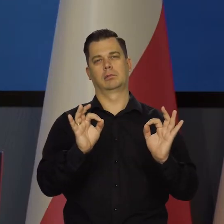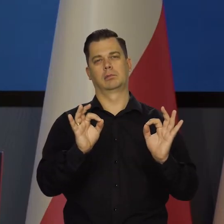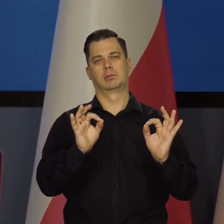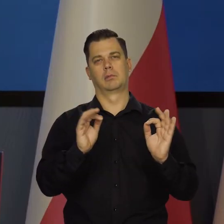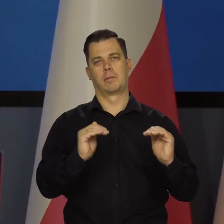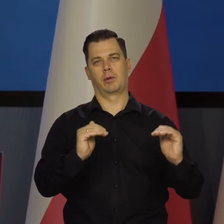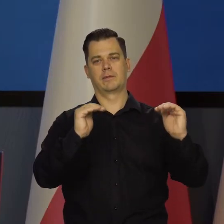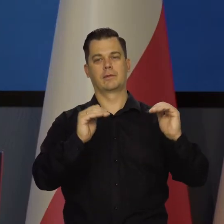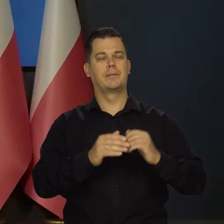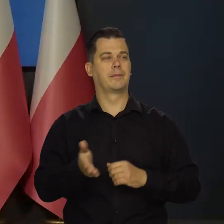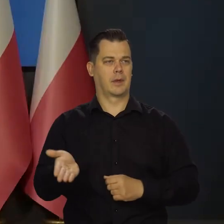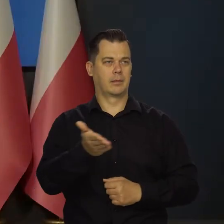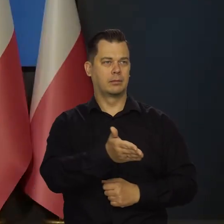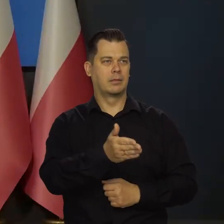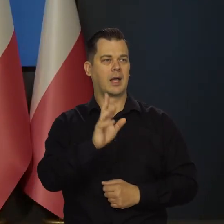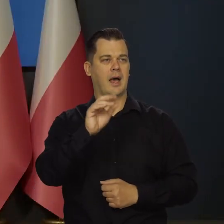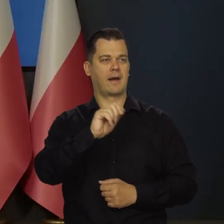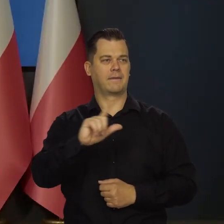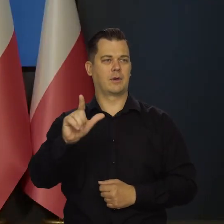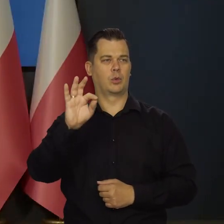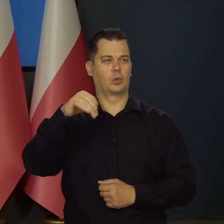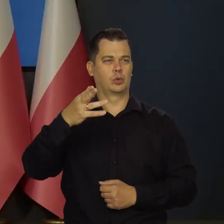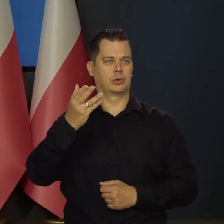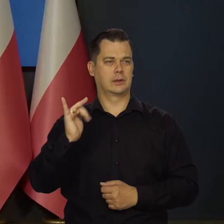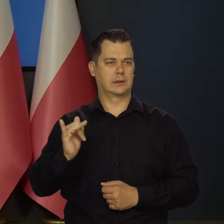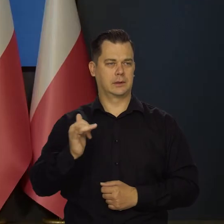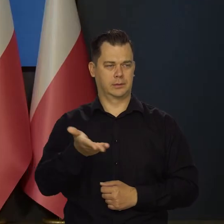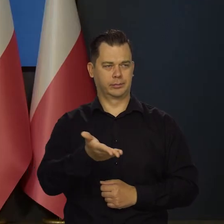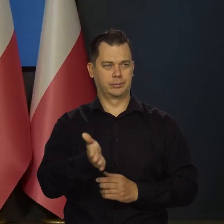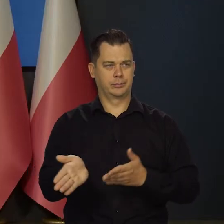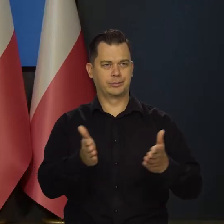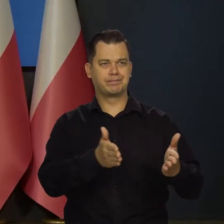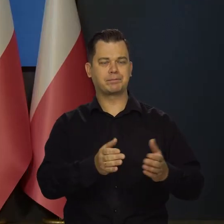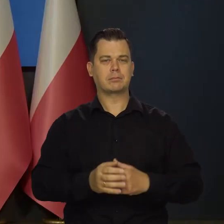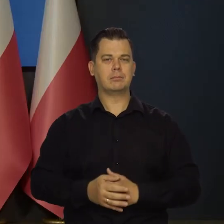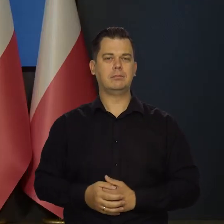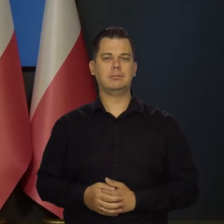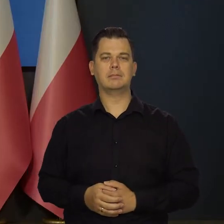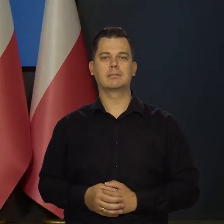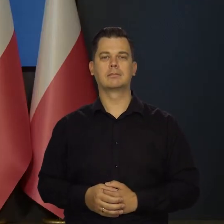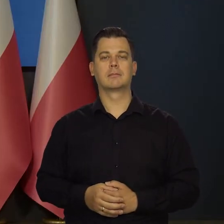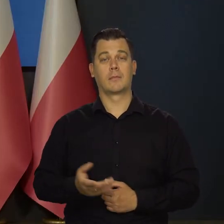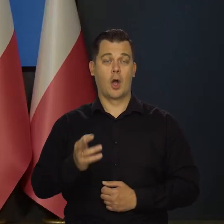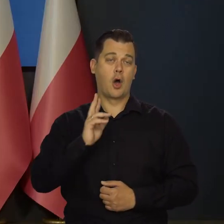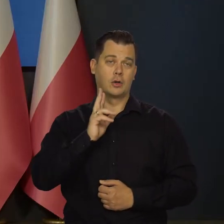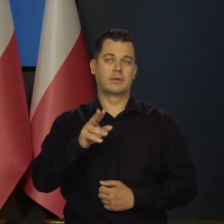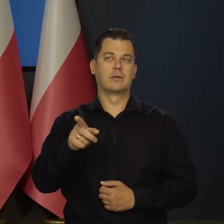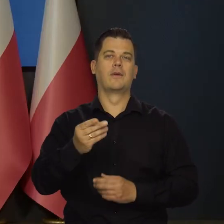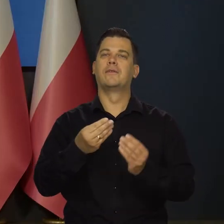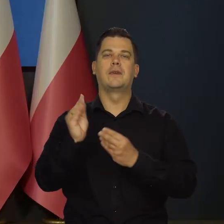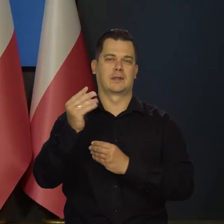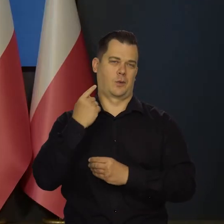Dziękuję bardzo. Pan redaktor Rafał Tuszyński. Bardzo proszę. Oczywiście mówię o większości członków Rady.